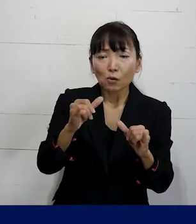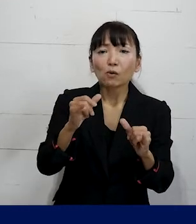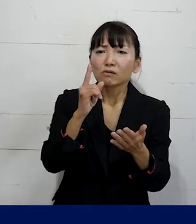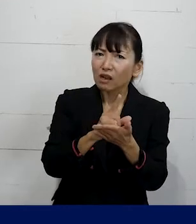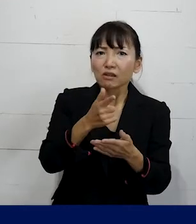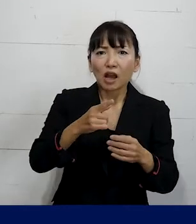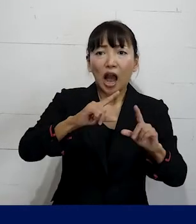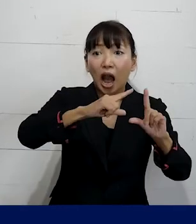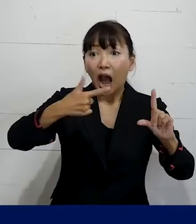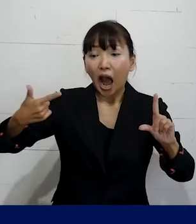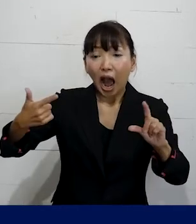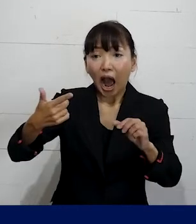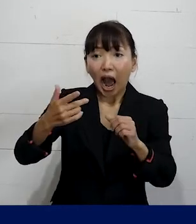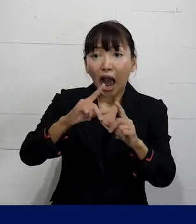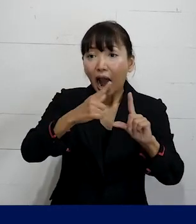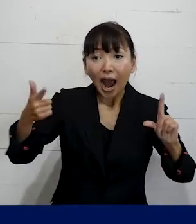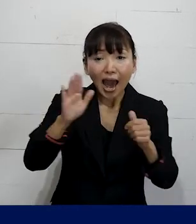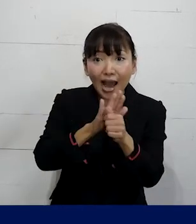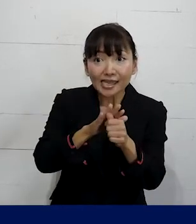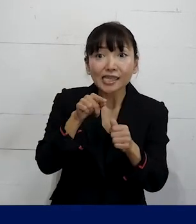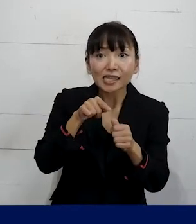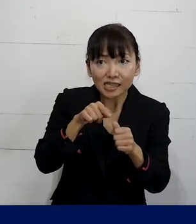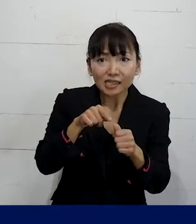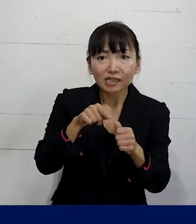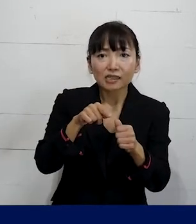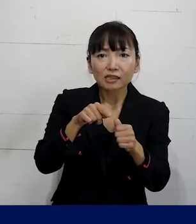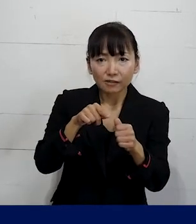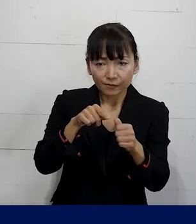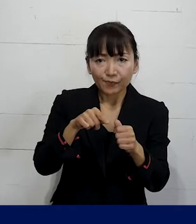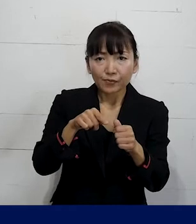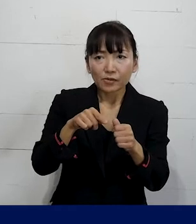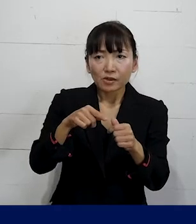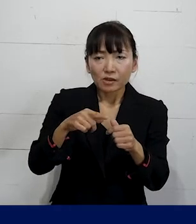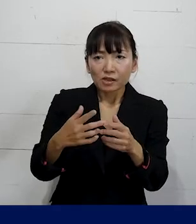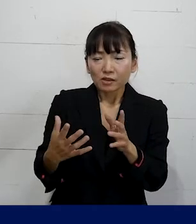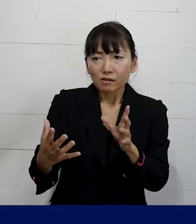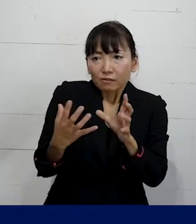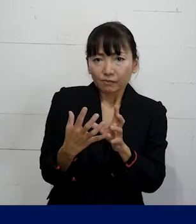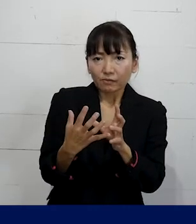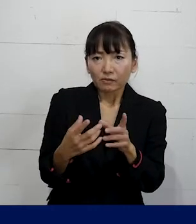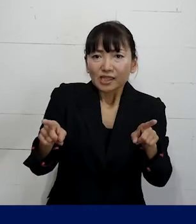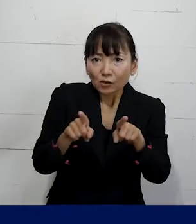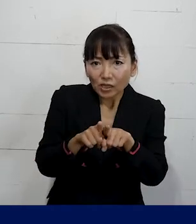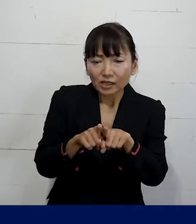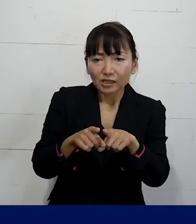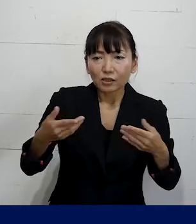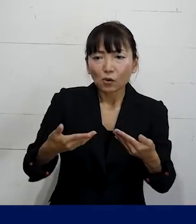アライの方たちをどんな風に巻き込みながら どうやって職場を変えていくか